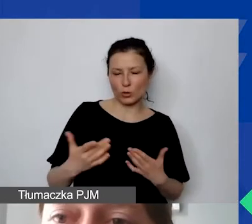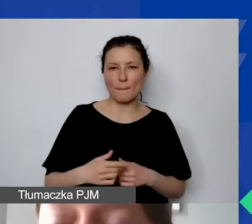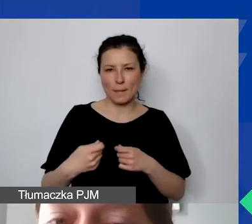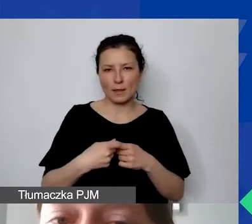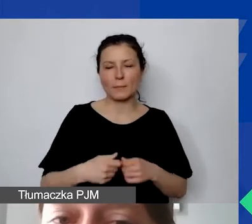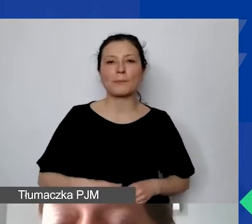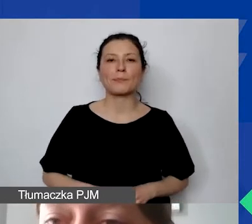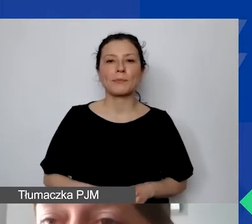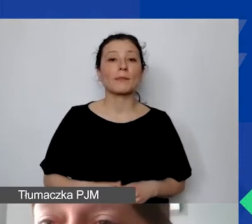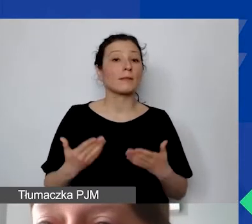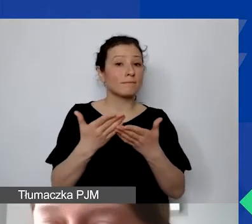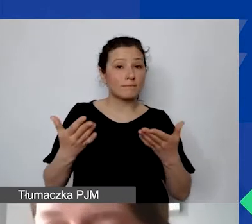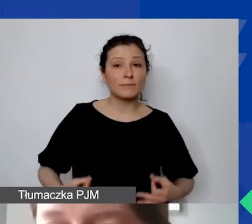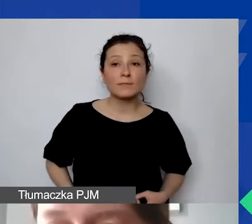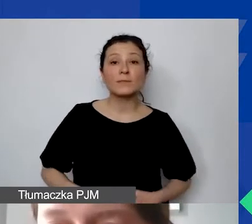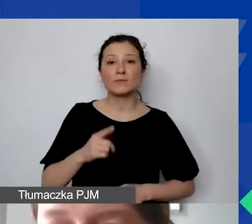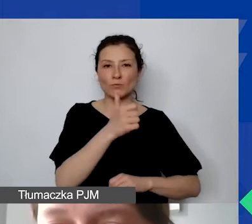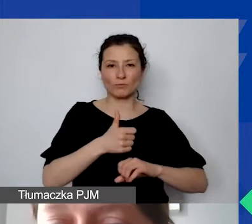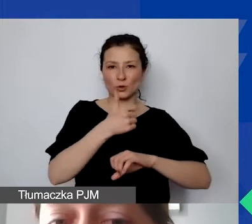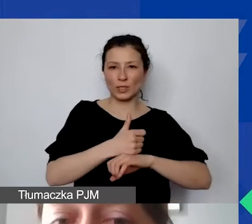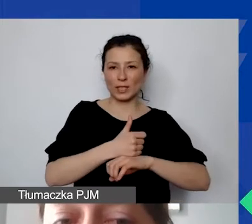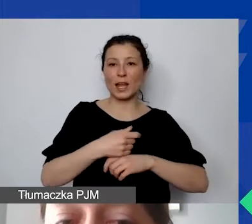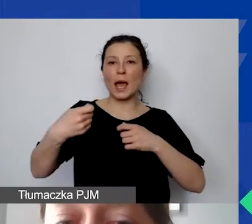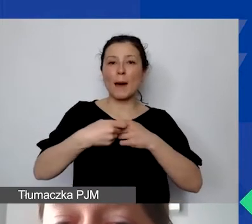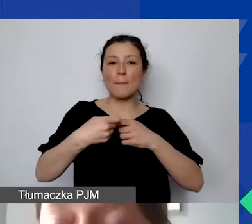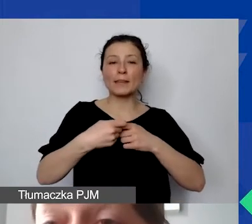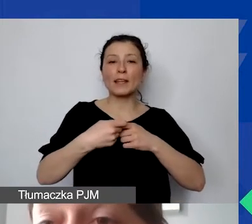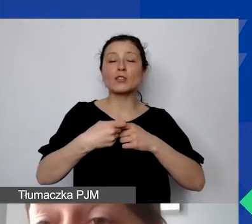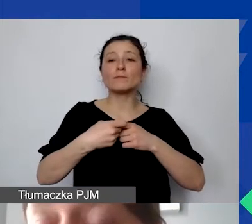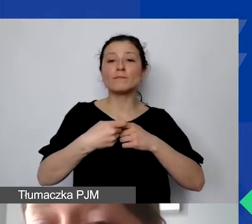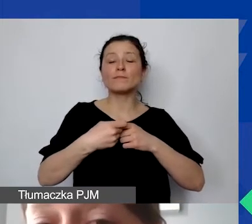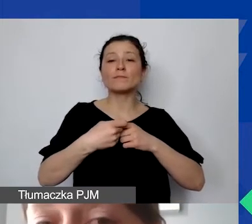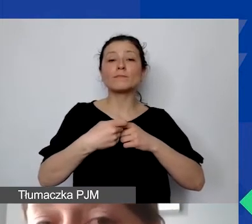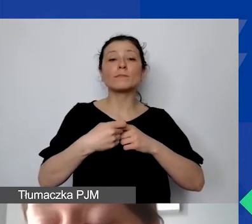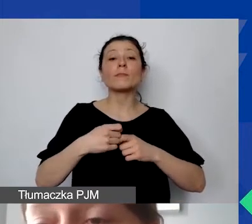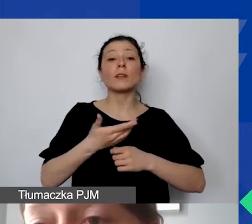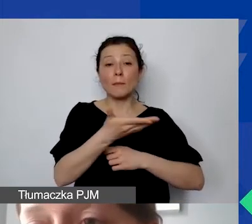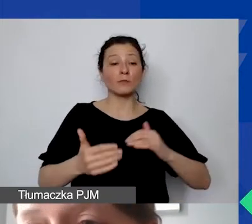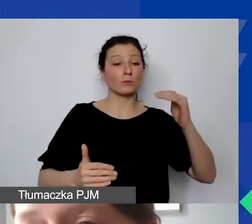Państwo pełnią rolę nadrzędną w stosunku do partnerów. Proszę pamiętać, że partnerów obowiązują